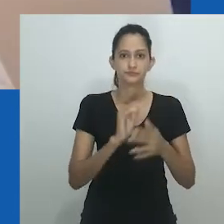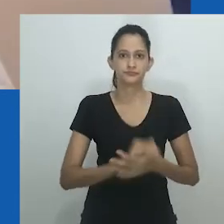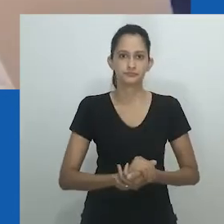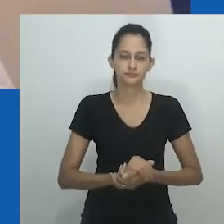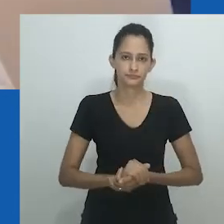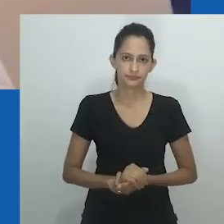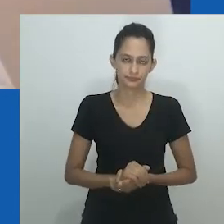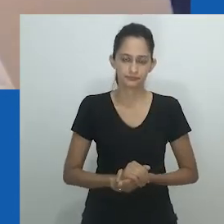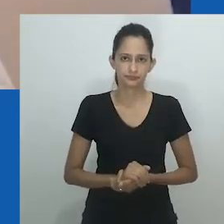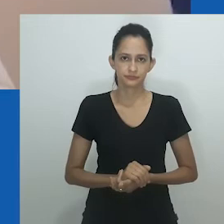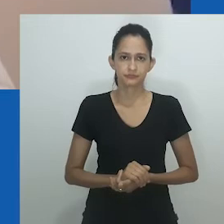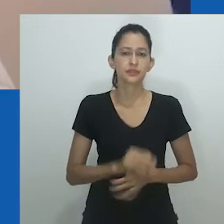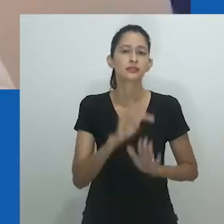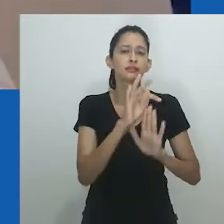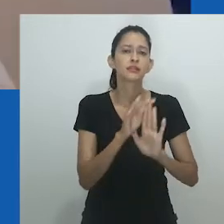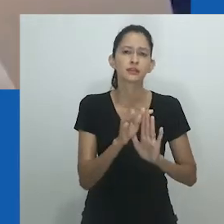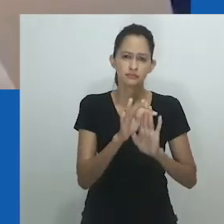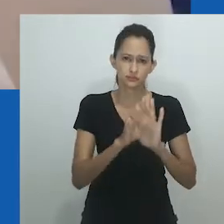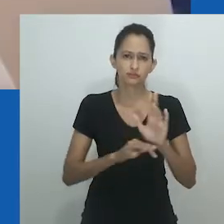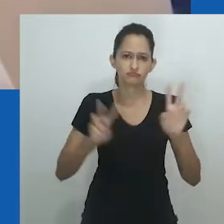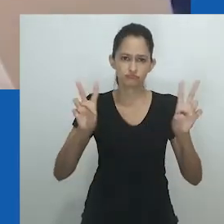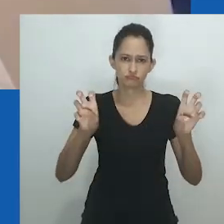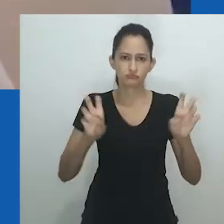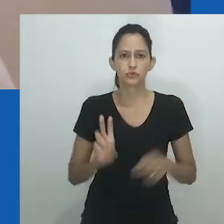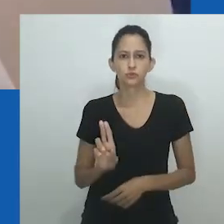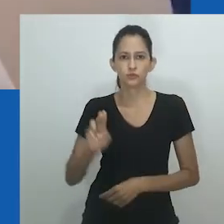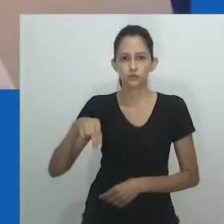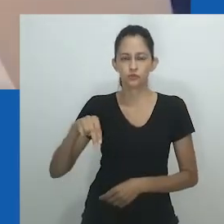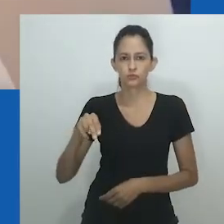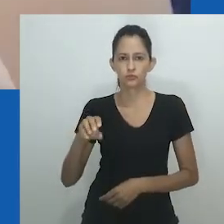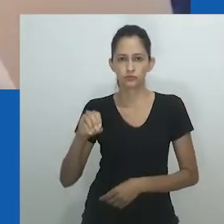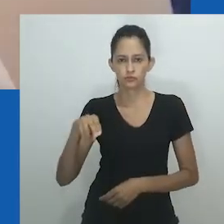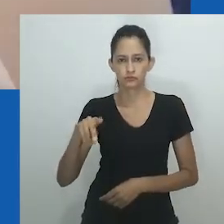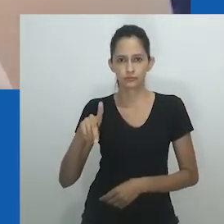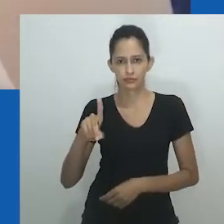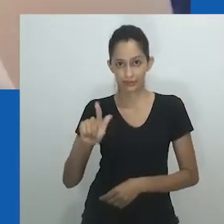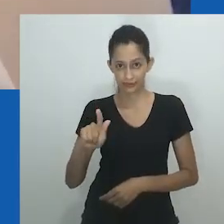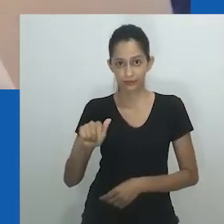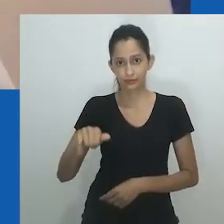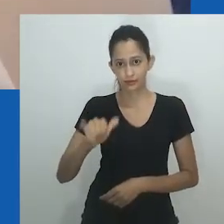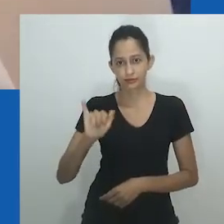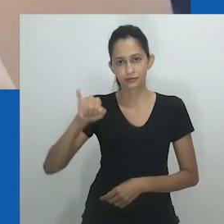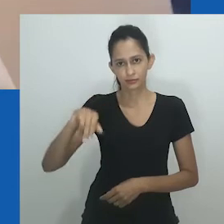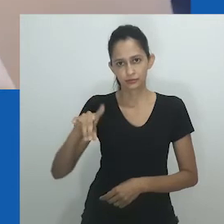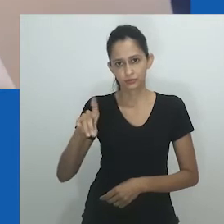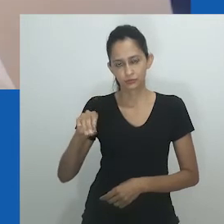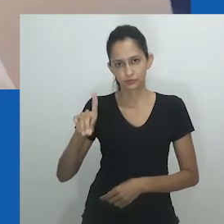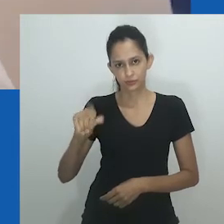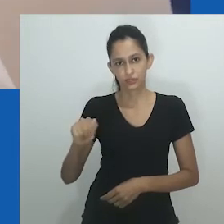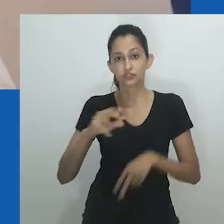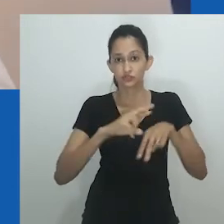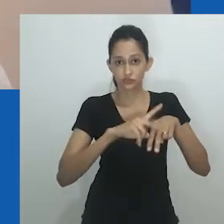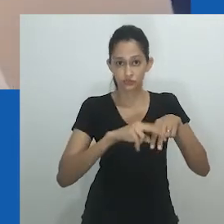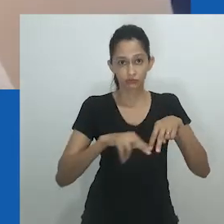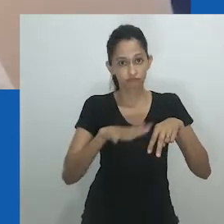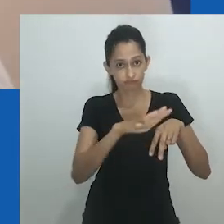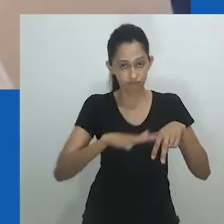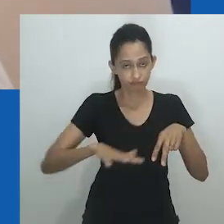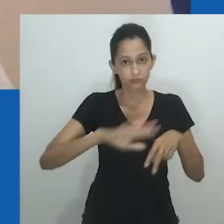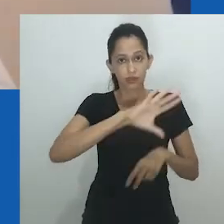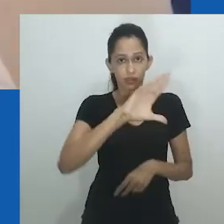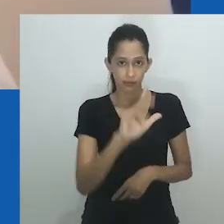de retornar ao espaço do poder dos saberes insubmissos.